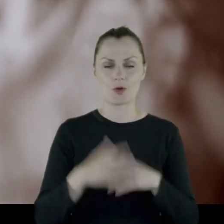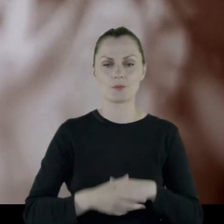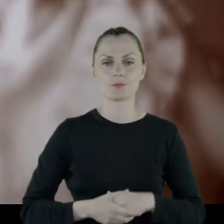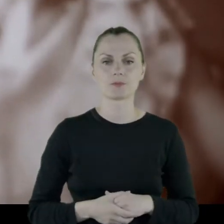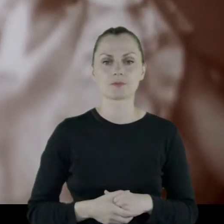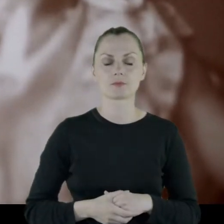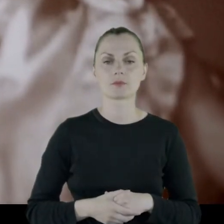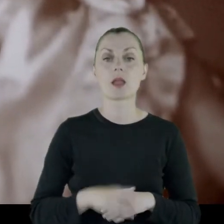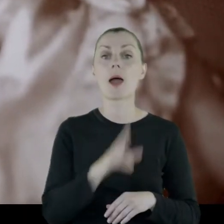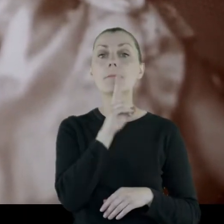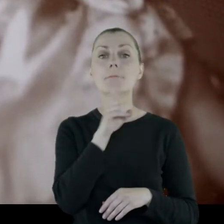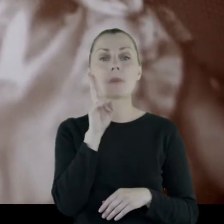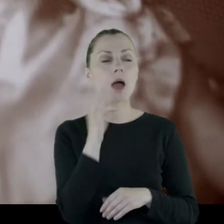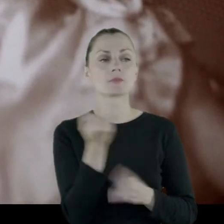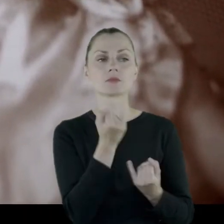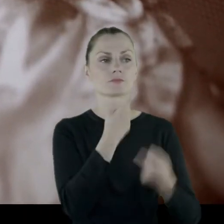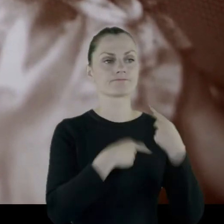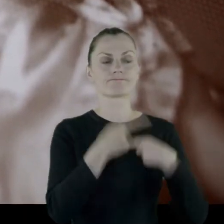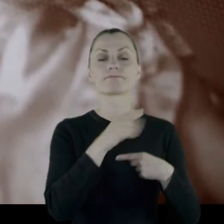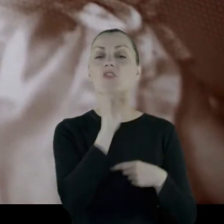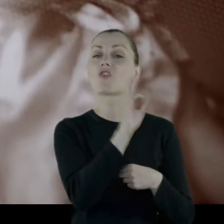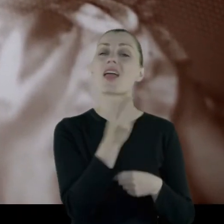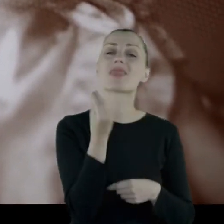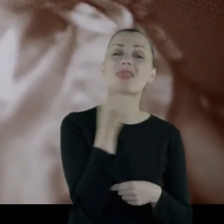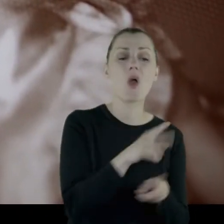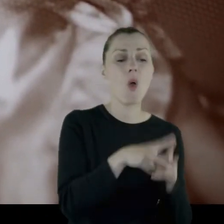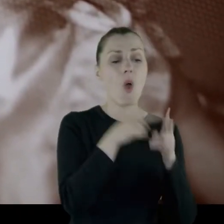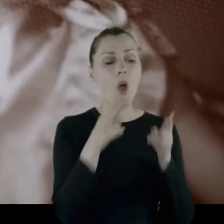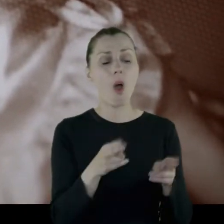Mama twierdziła zawsze, że jej najlepsze lata zabrała wojna.